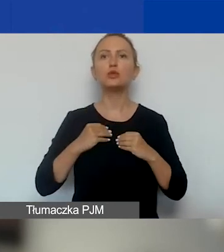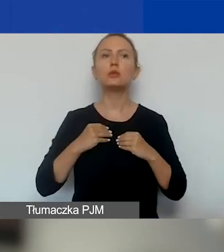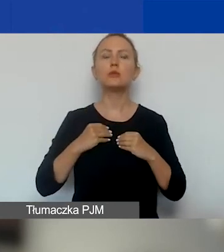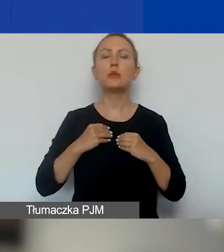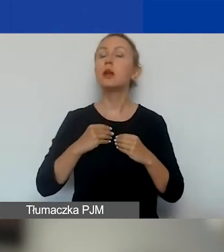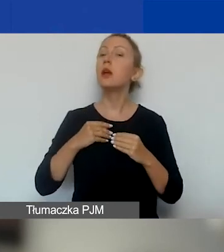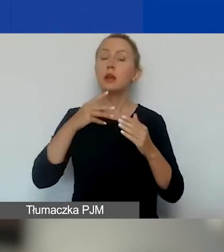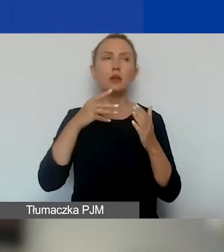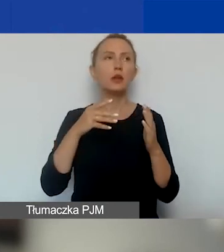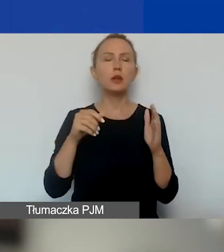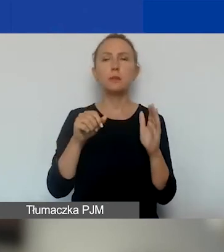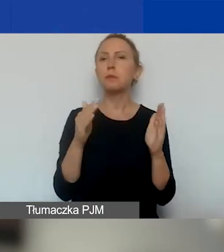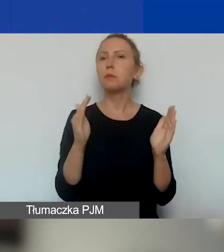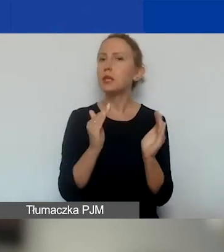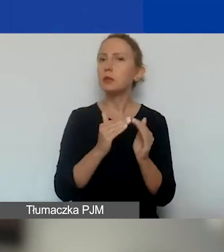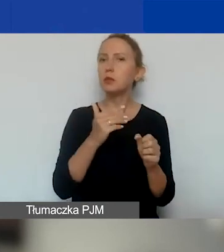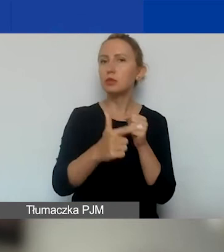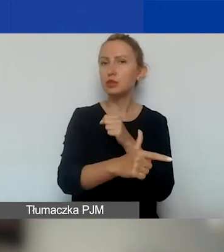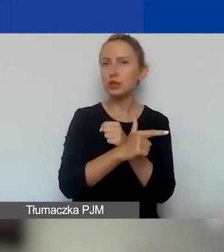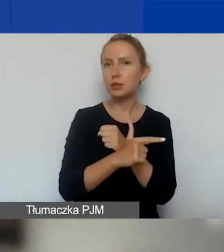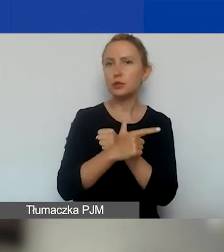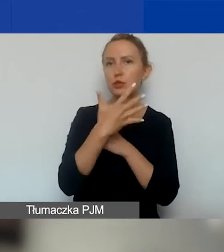nie mniej niż 75% punktów możliwych do otrzymania.